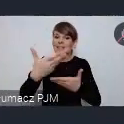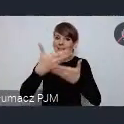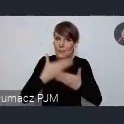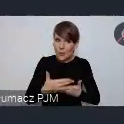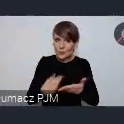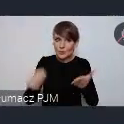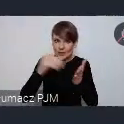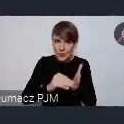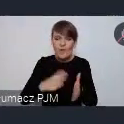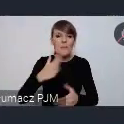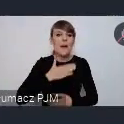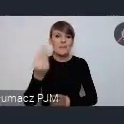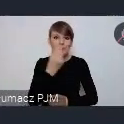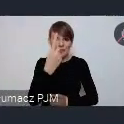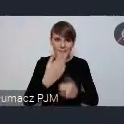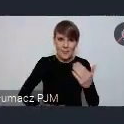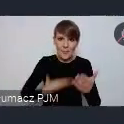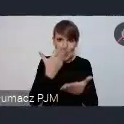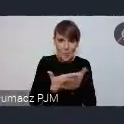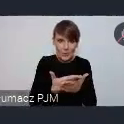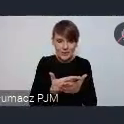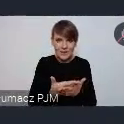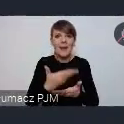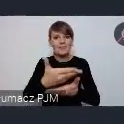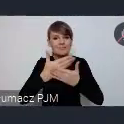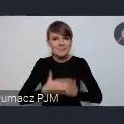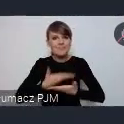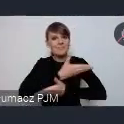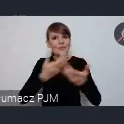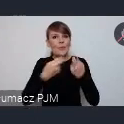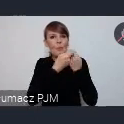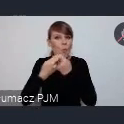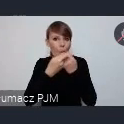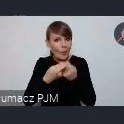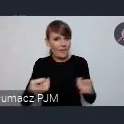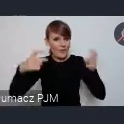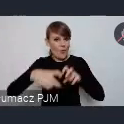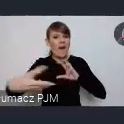jeszcze jedną propozycję, do tego abyście Państwo współtworzyli z nami, ze związkiem miast polskich